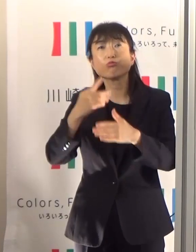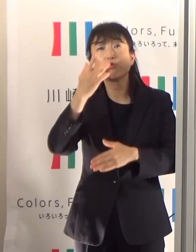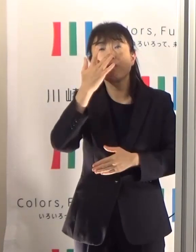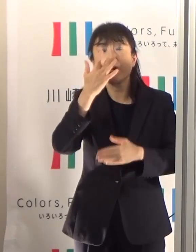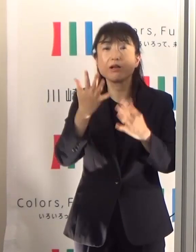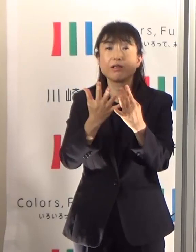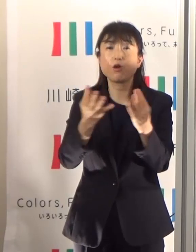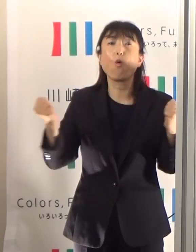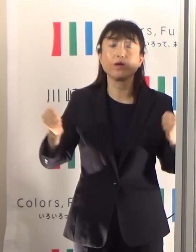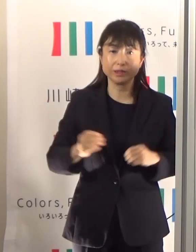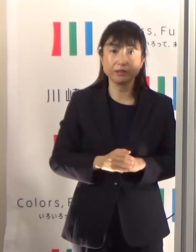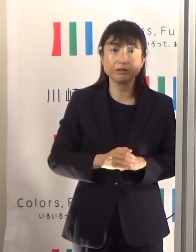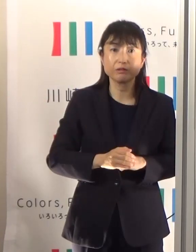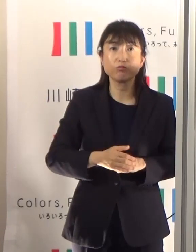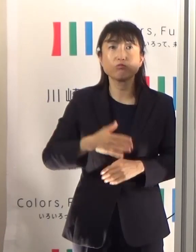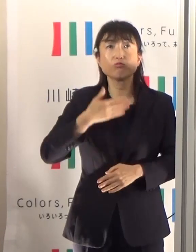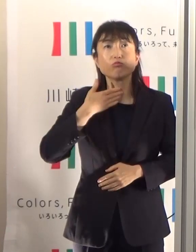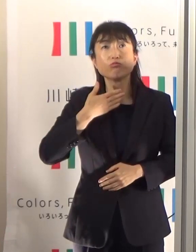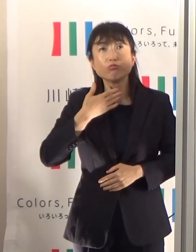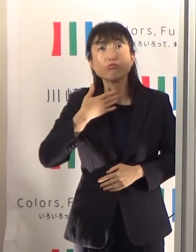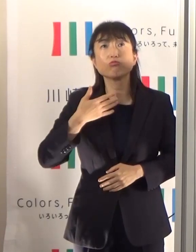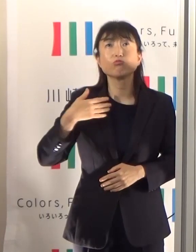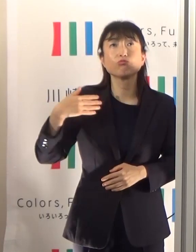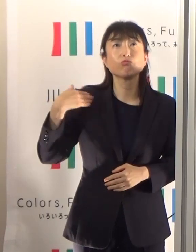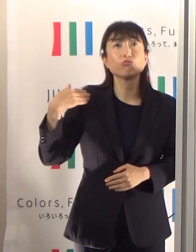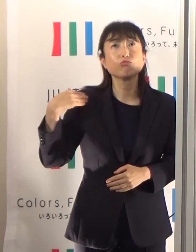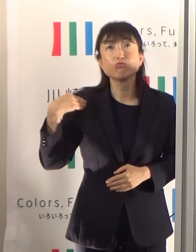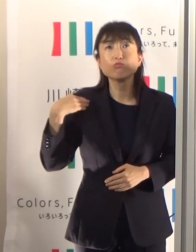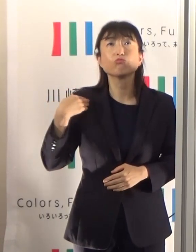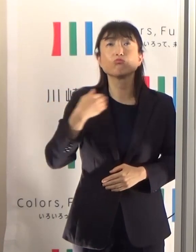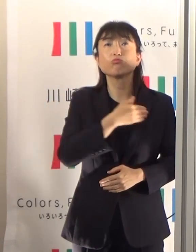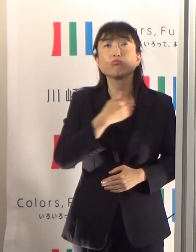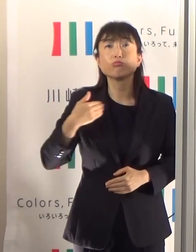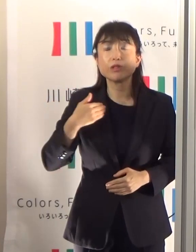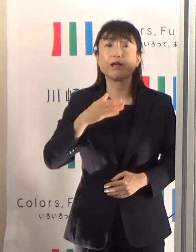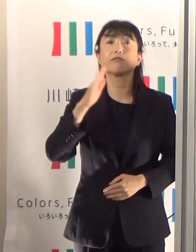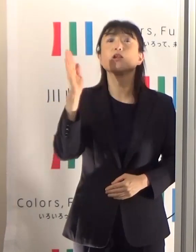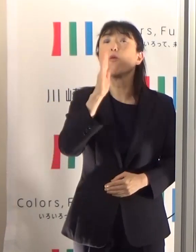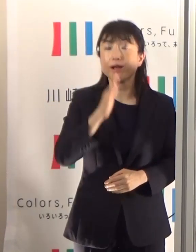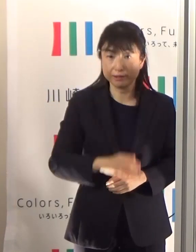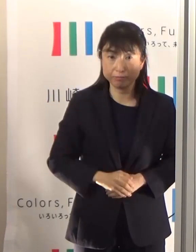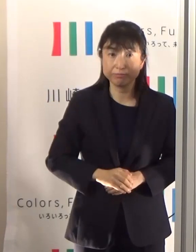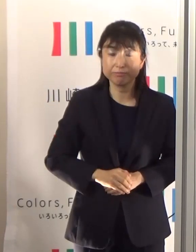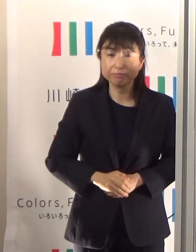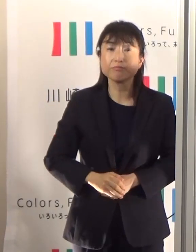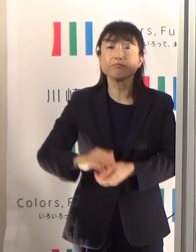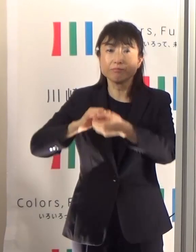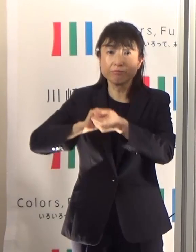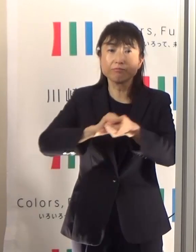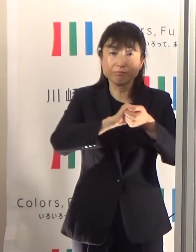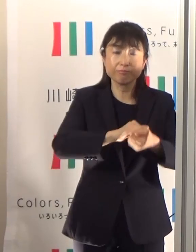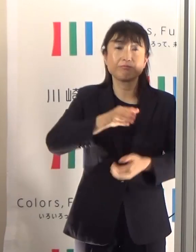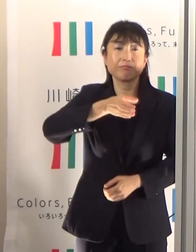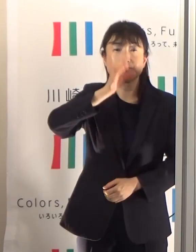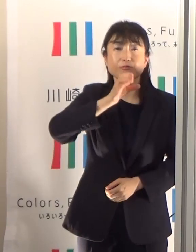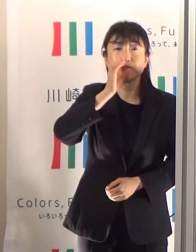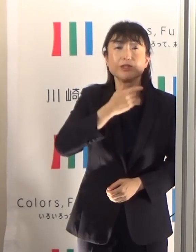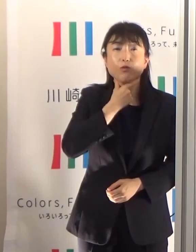喉が乾いていないという感覚であっても こまめな水分補給を是非お願いしたいと思います